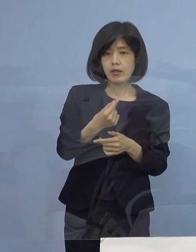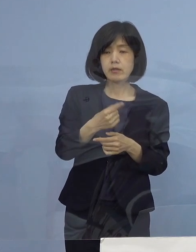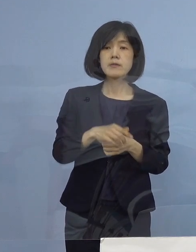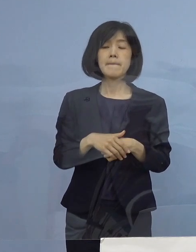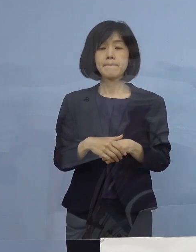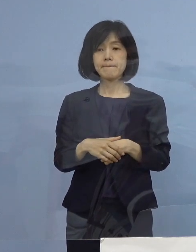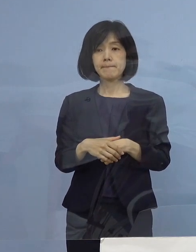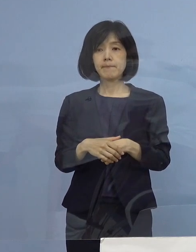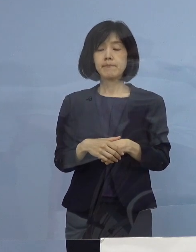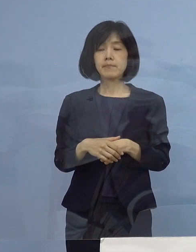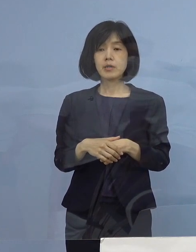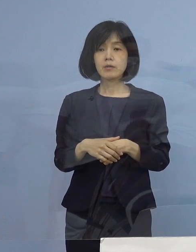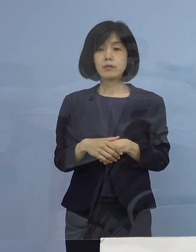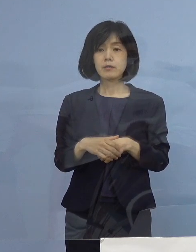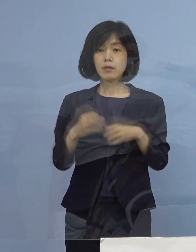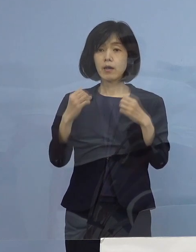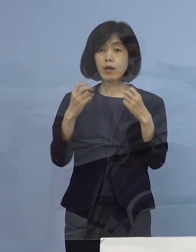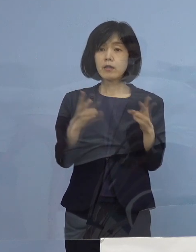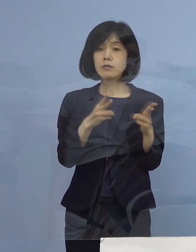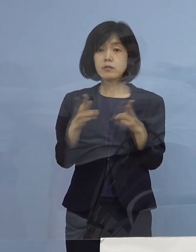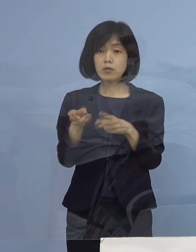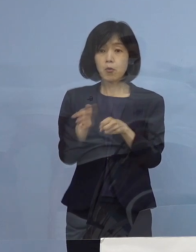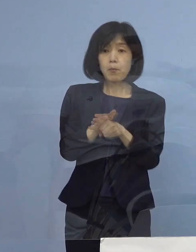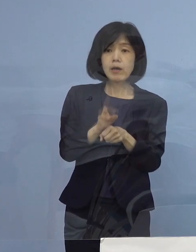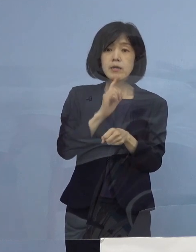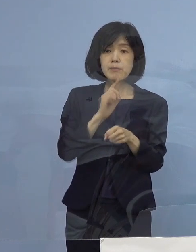そして新たな制度として、この三ッ星